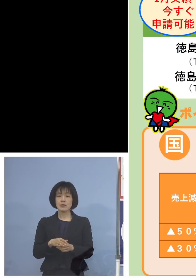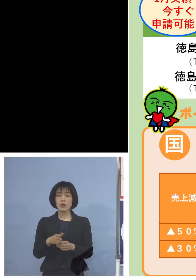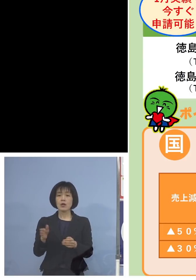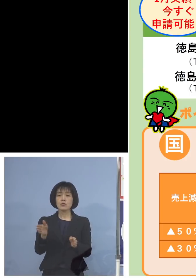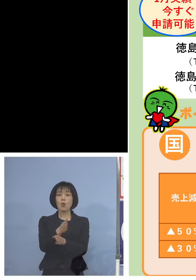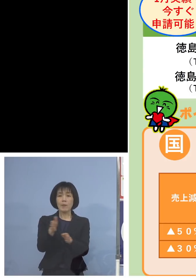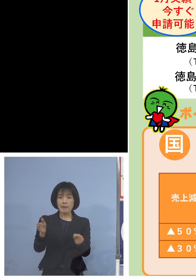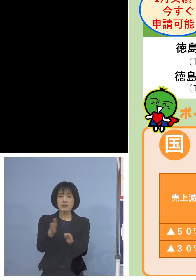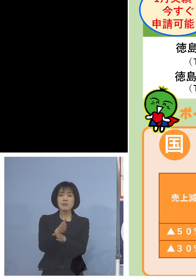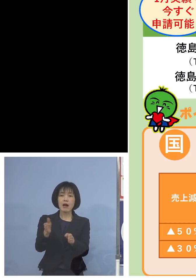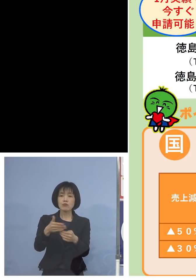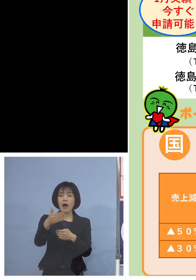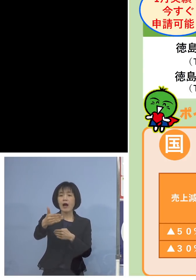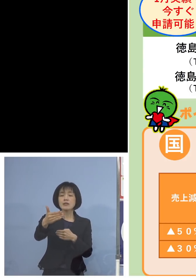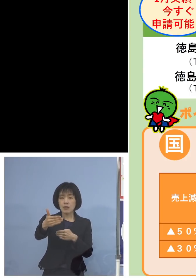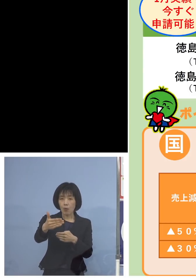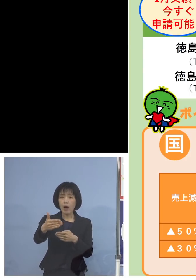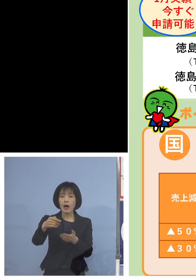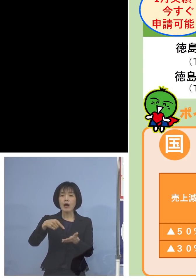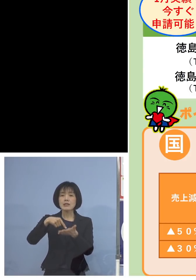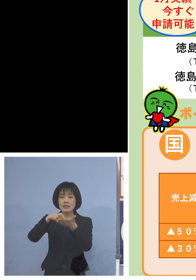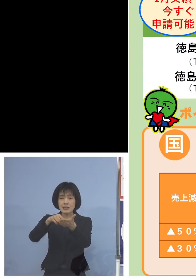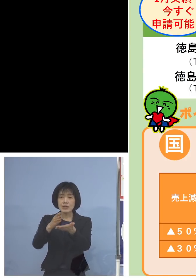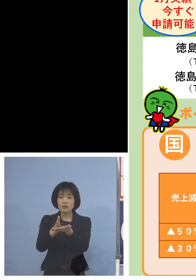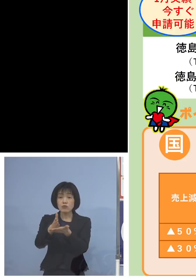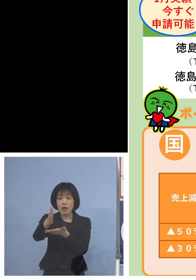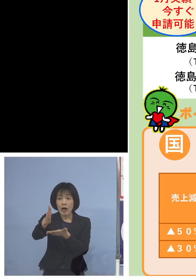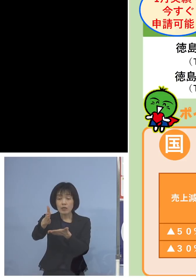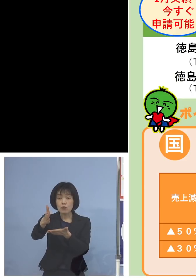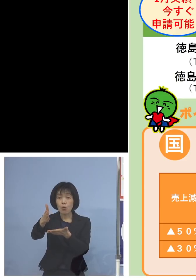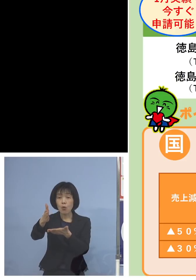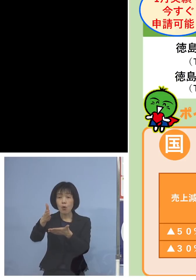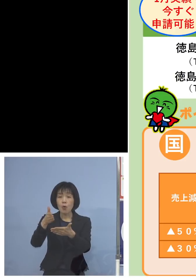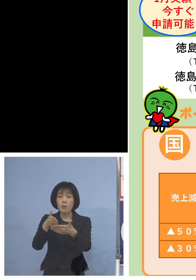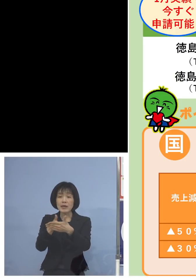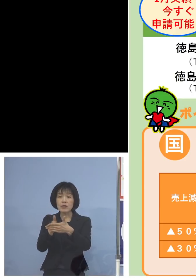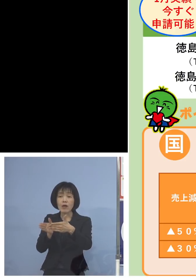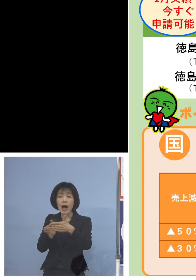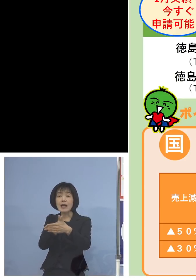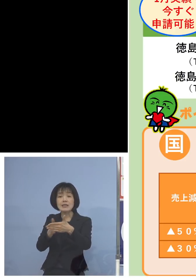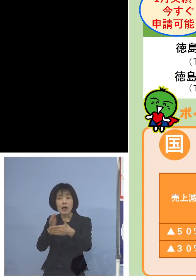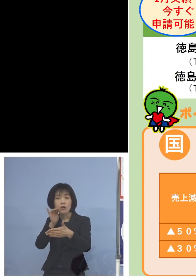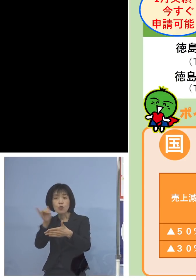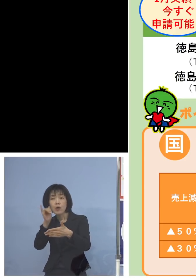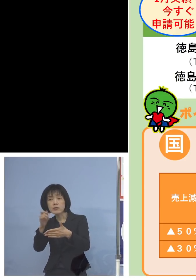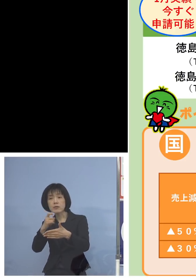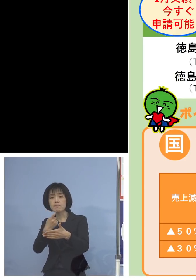つまり申請がスタートするまでの間の いろいろなお問い合わせにつきましては